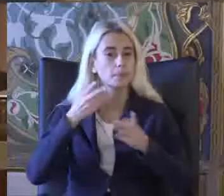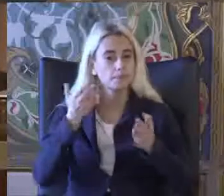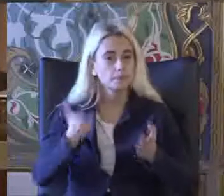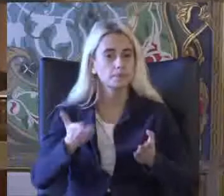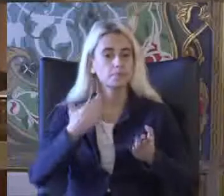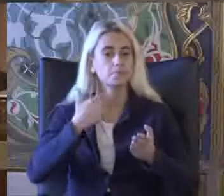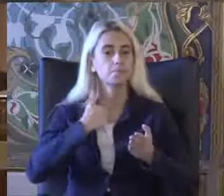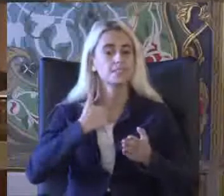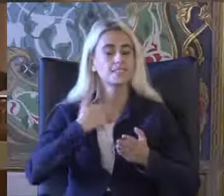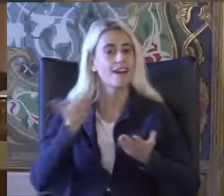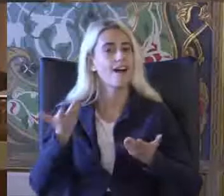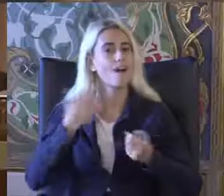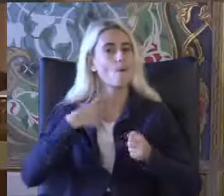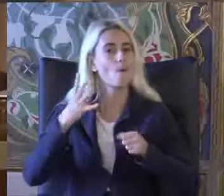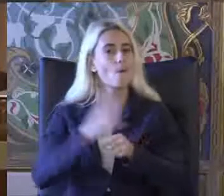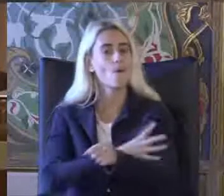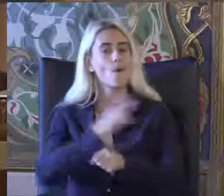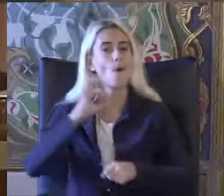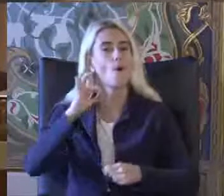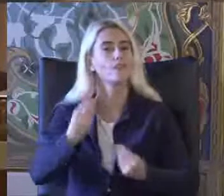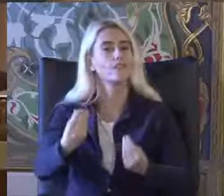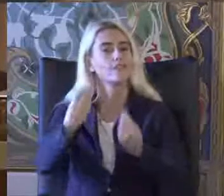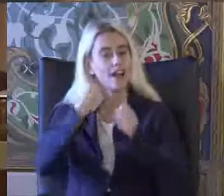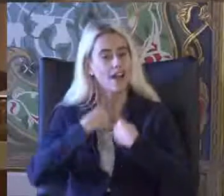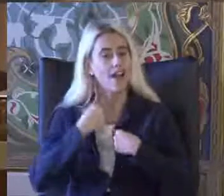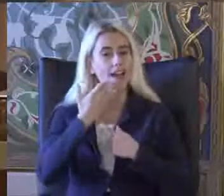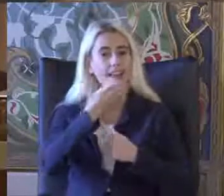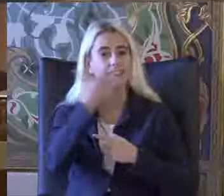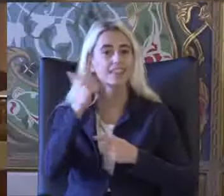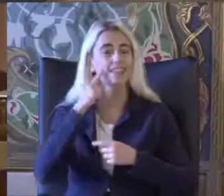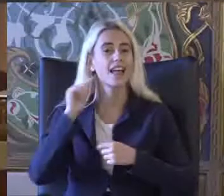Bizi onurlandıran değerli dinleyicilerimiz e Çok teşekkür ediyoruz